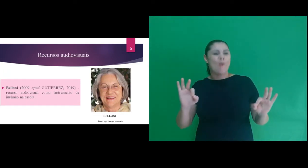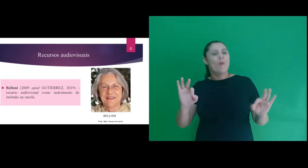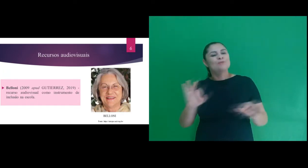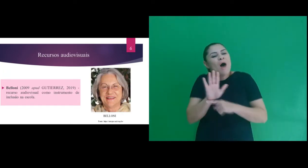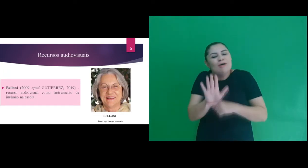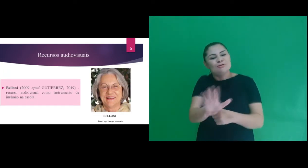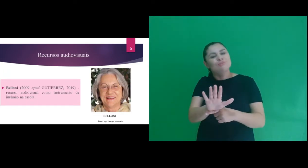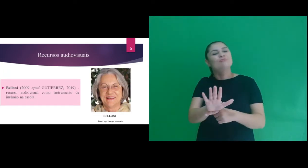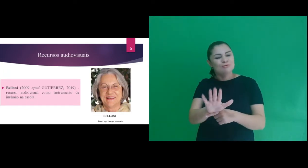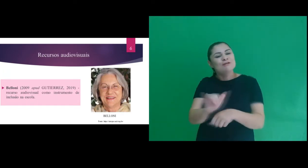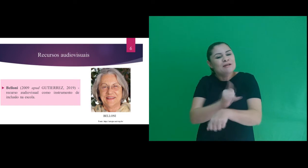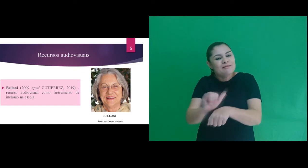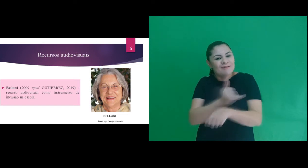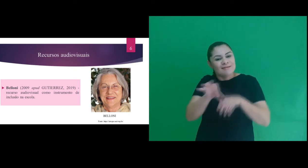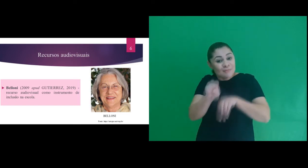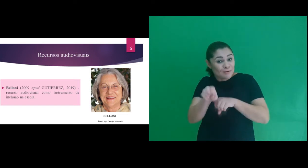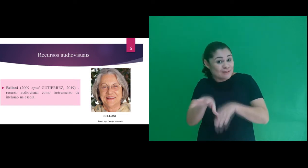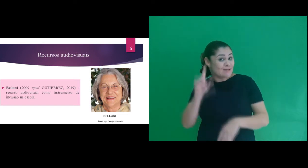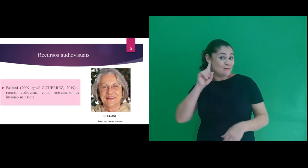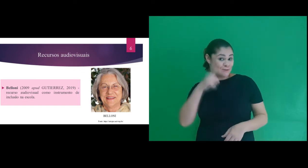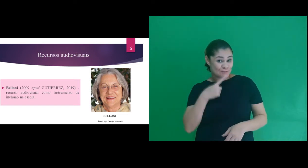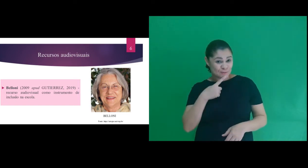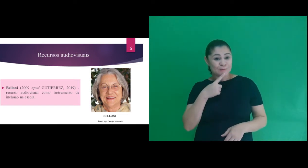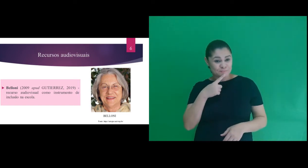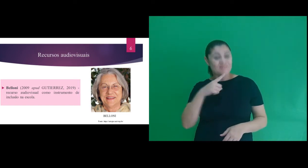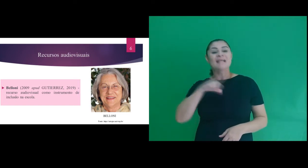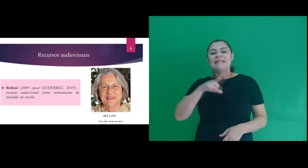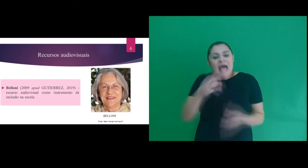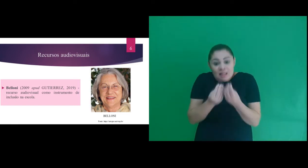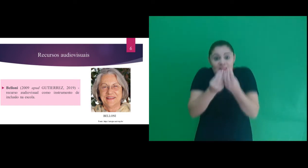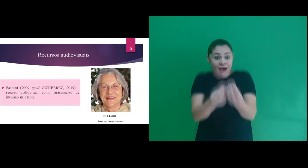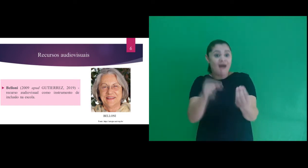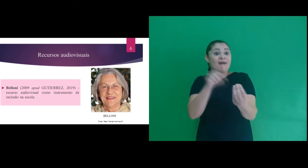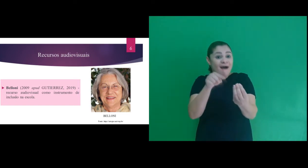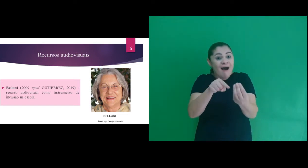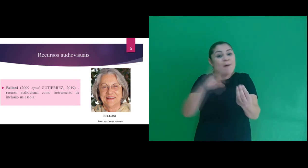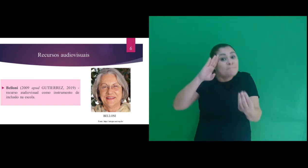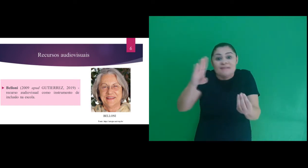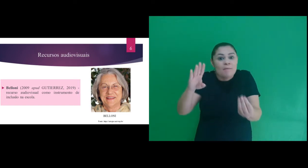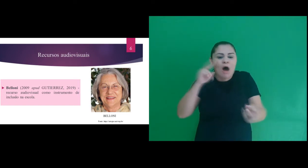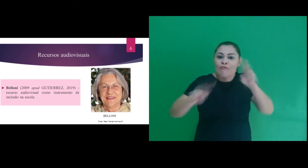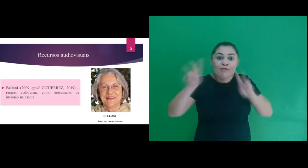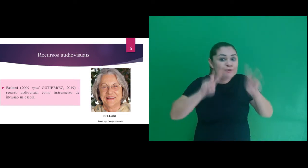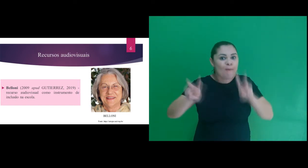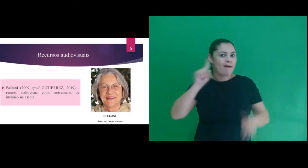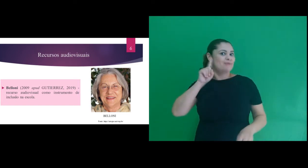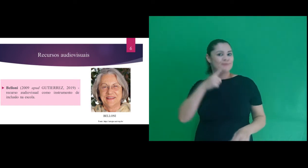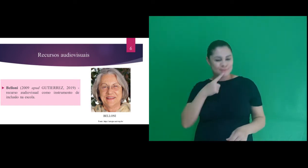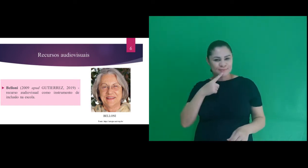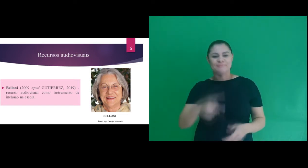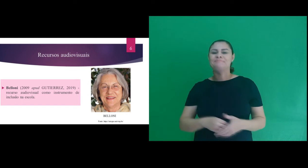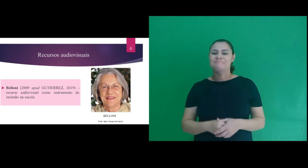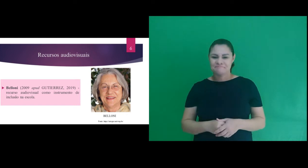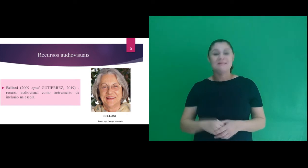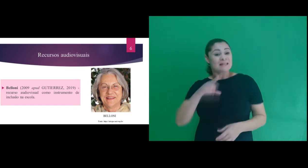ele se apresenta como uma ótima ferramenta para o ensino de surdos por contemplar o aspecto visual